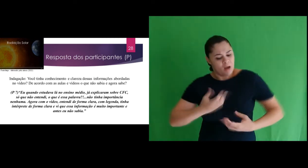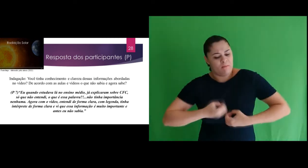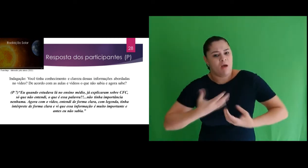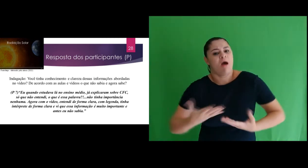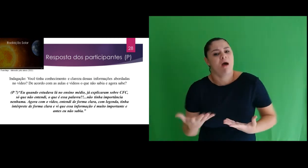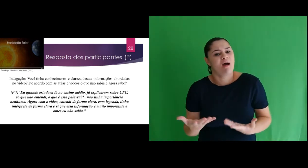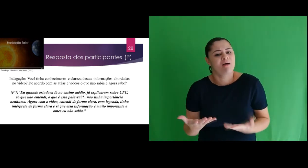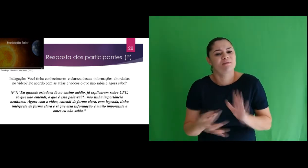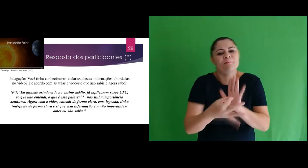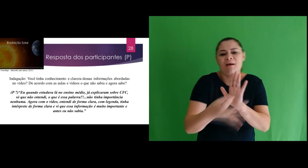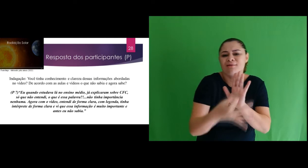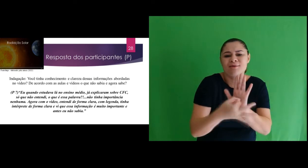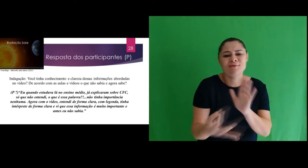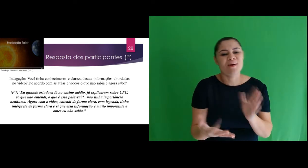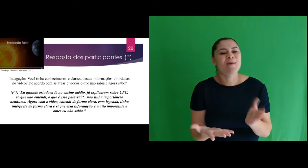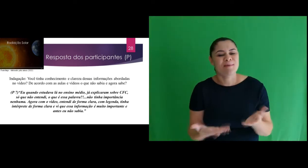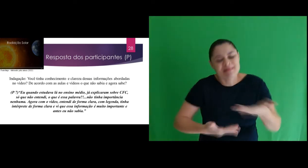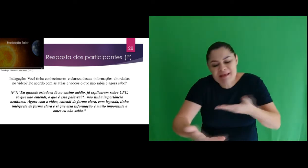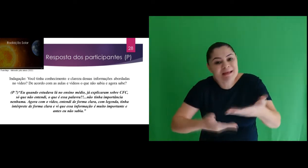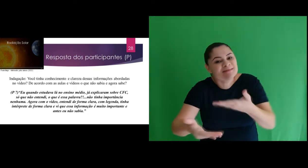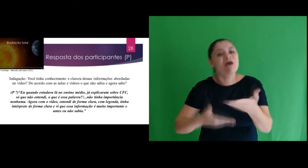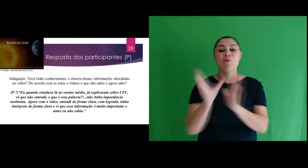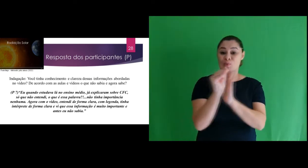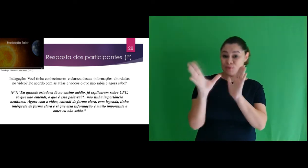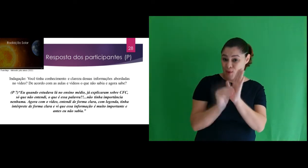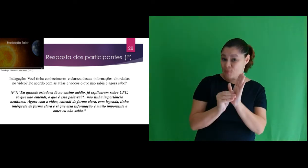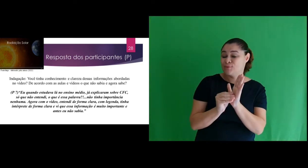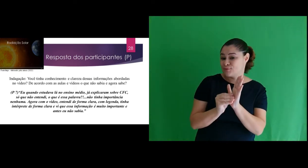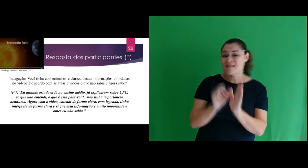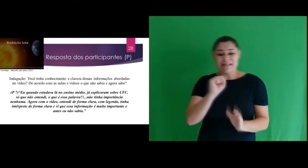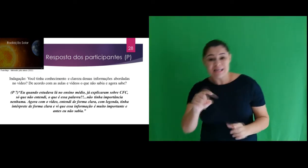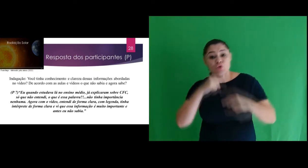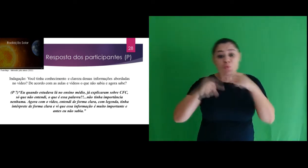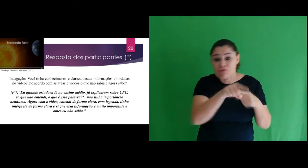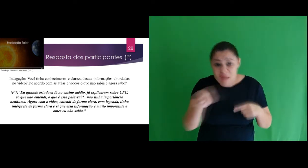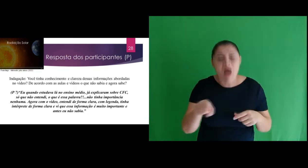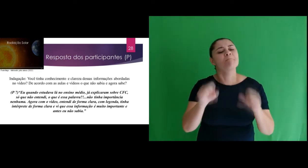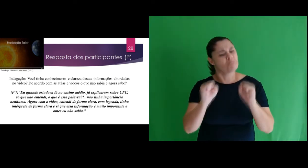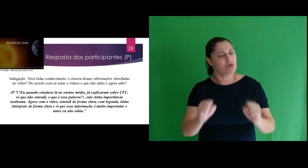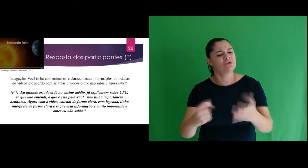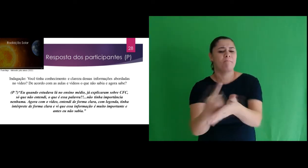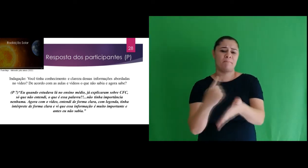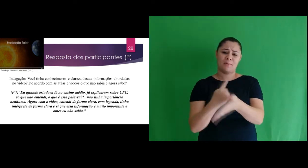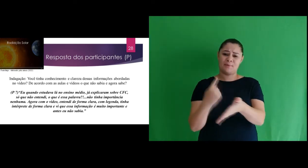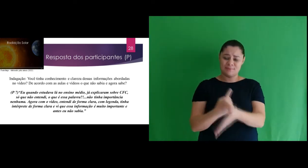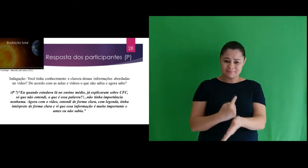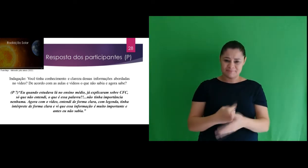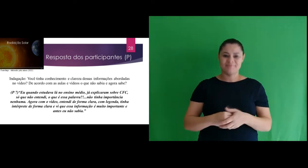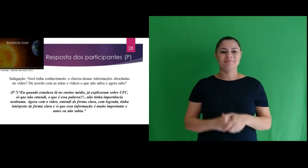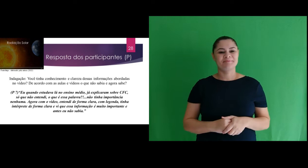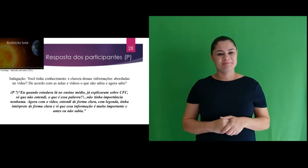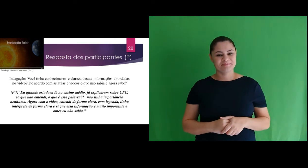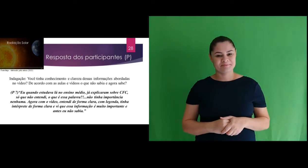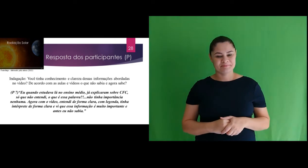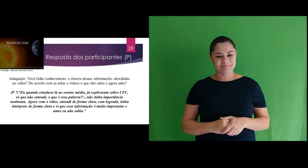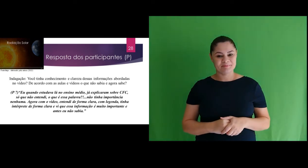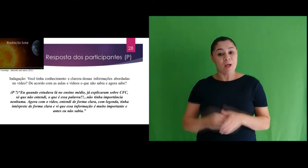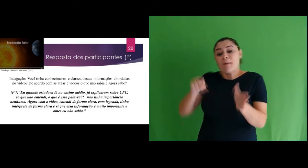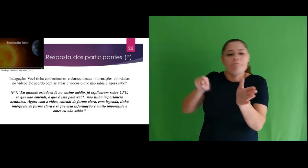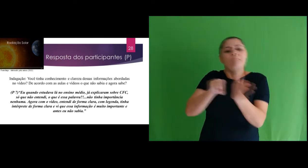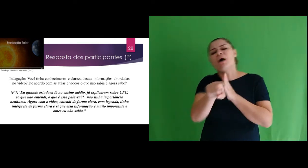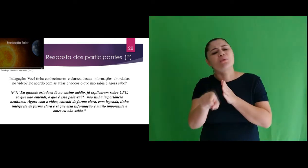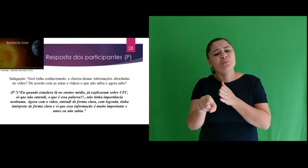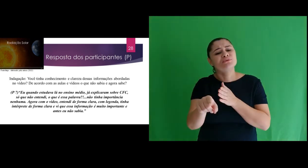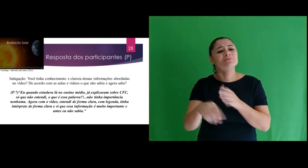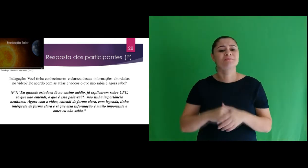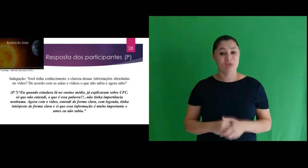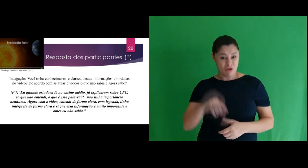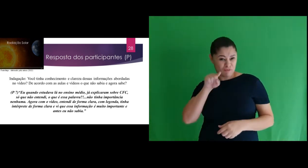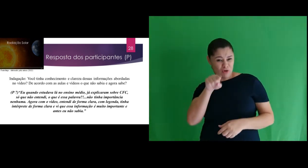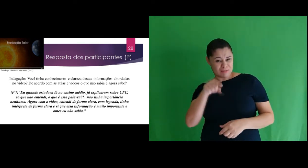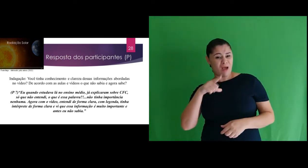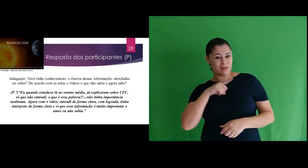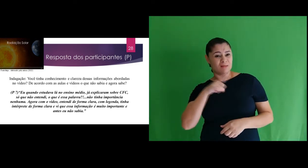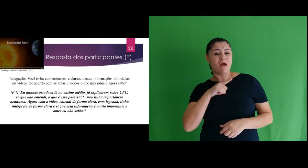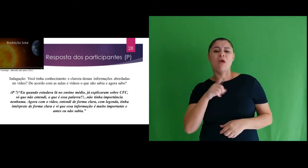expor suas opiniões e interação com o conteúdo e apresentar dúvidas. Uma dessas indagações foram: